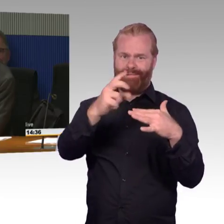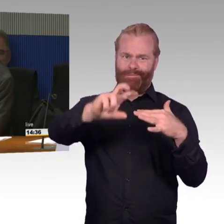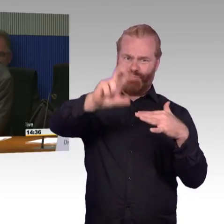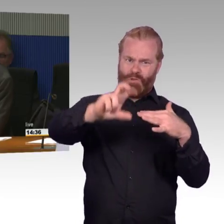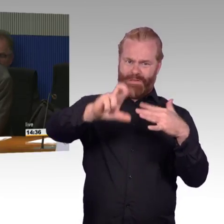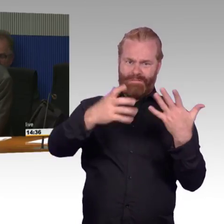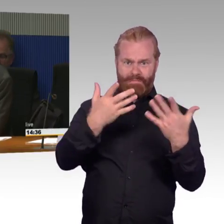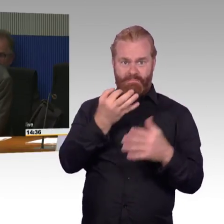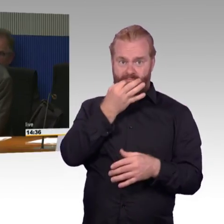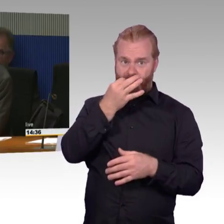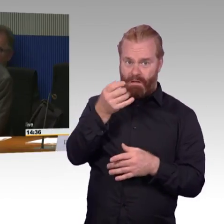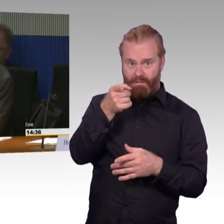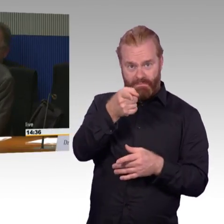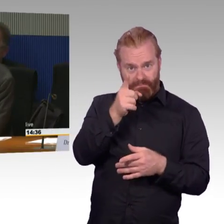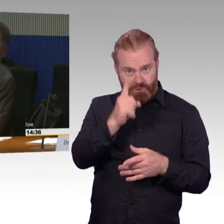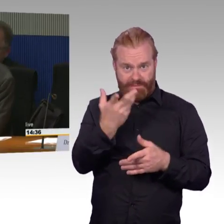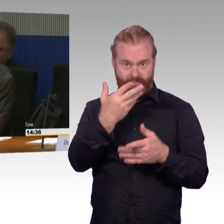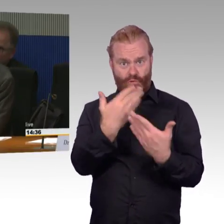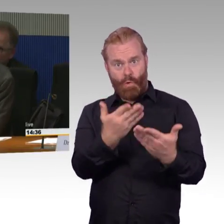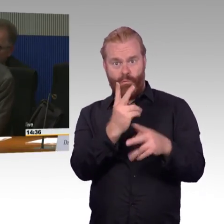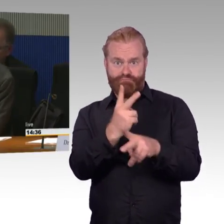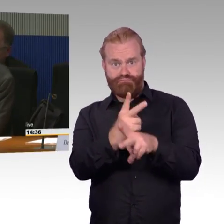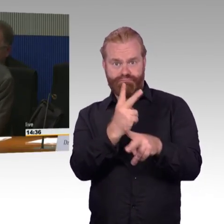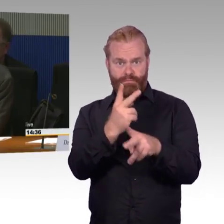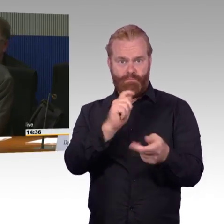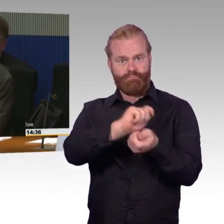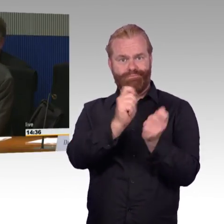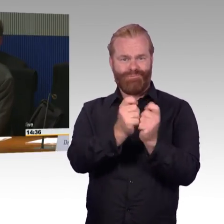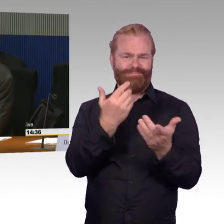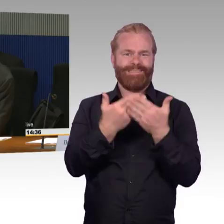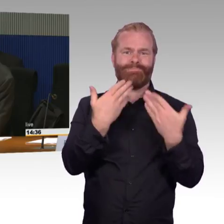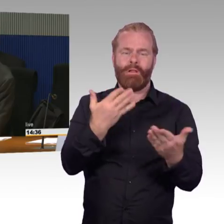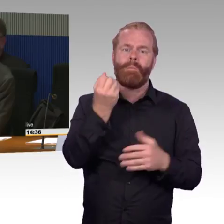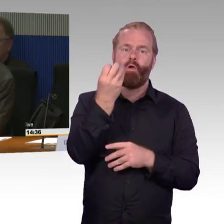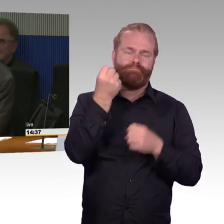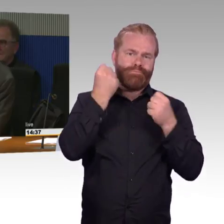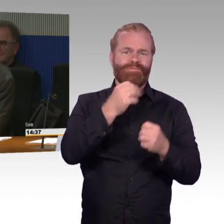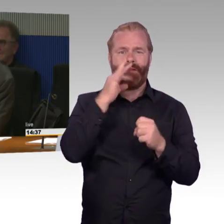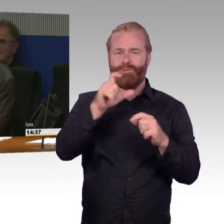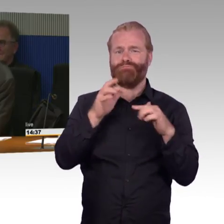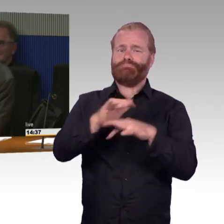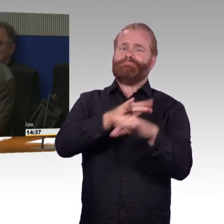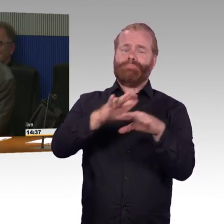dann stehen Sie entweder Schlange an diesem einen Aufzug, oder dieser eine Aufzug fällt auch mal aus. und dann haben Sie ein richtiges Problem